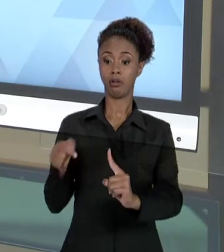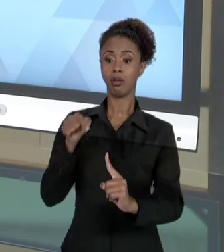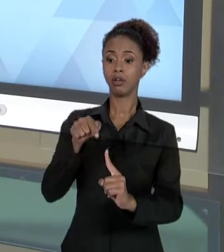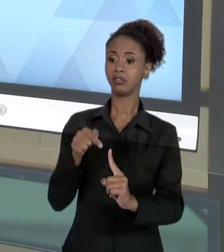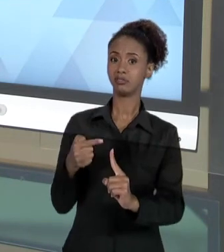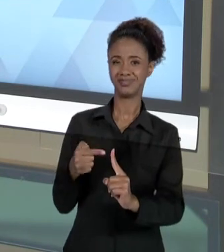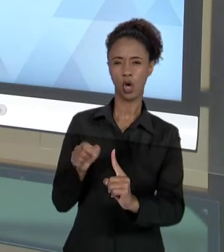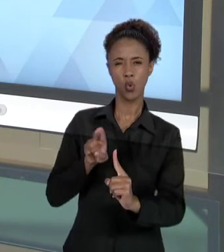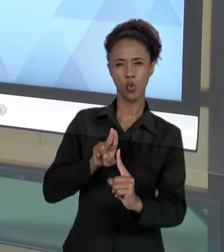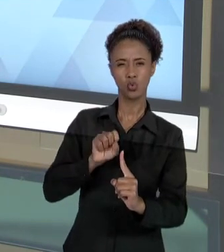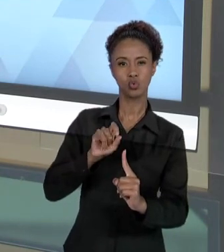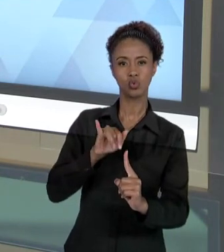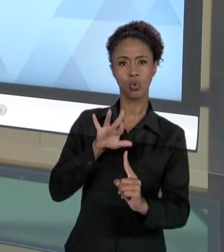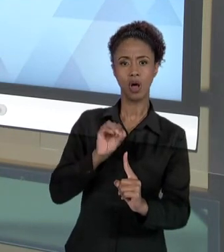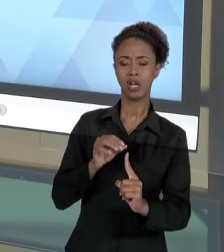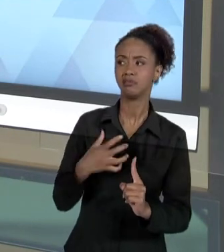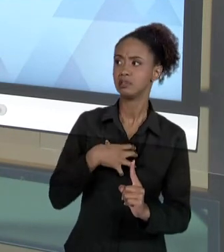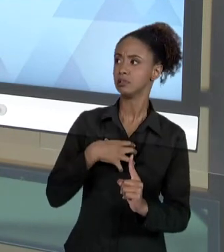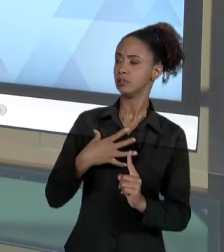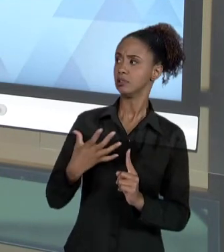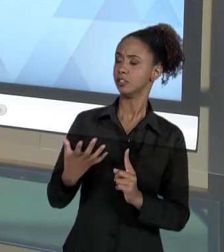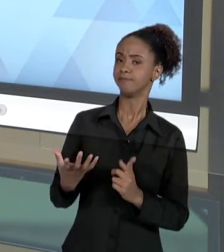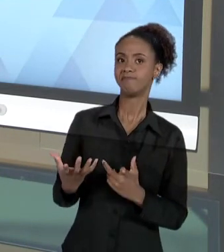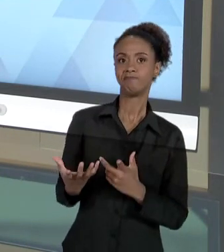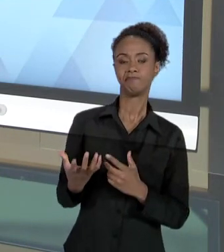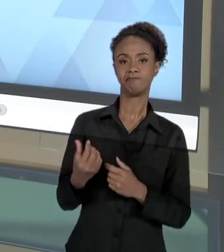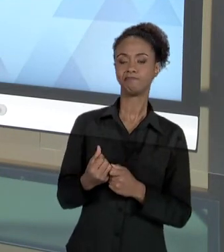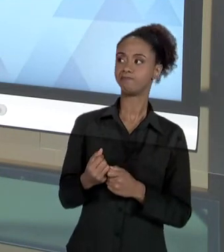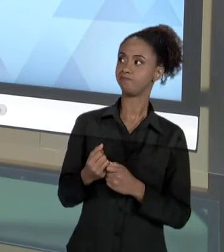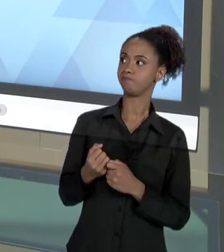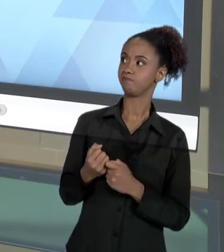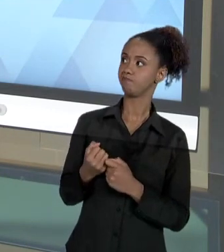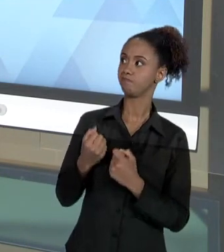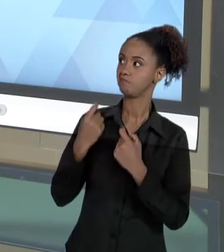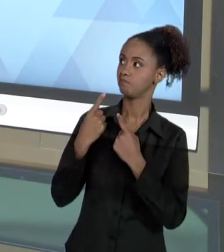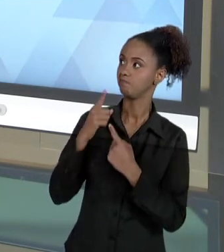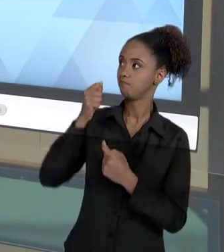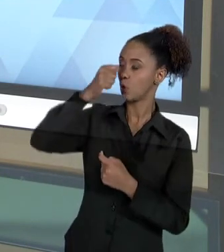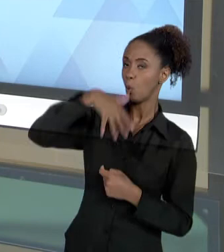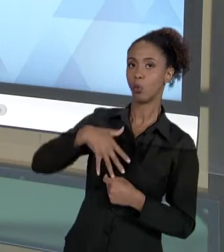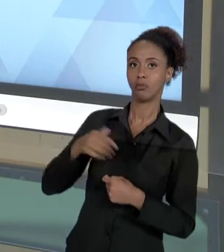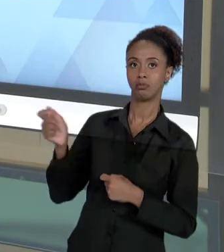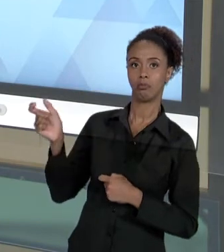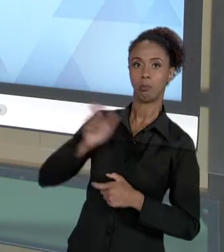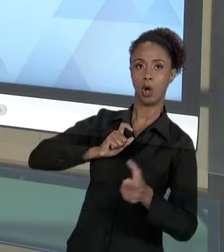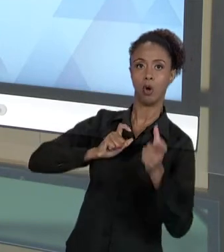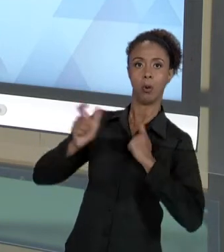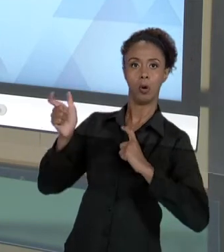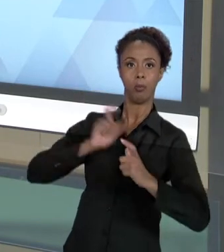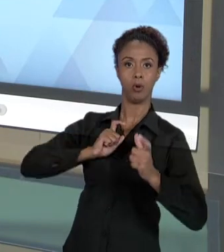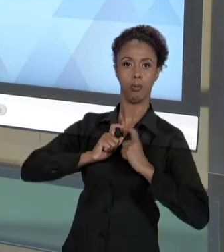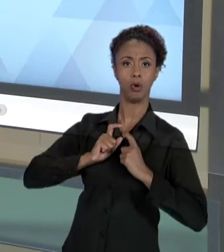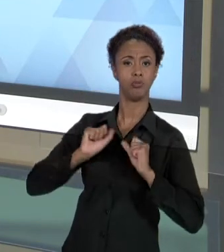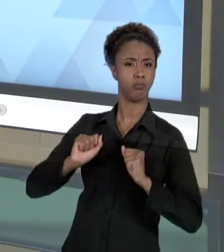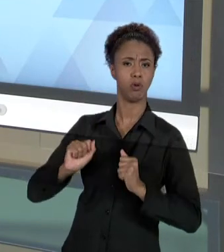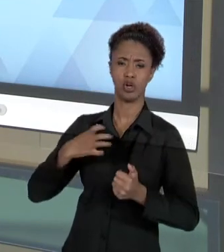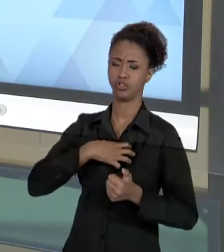USUÁRIO DE ALGUMA FORMA SE SENTE VIOLENTADO. ISSO PODE ACONTECER DE DIVERSAS FORMAS. A RESPONSABILIDADE SOCIAL, POR OUTRO LADO, DIZ